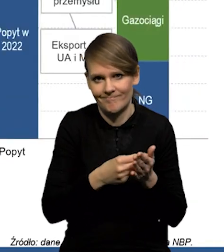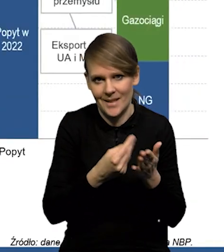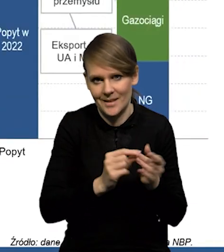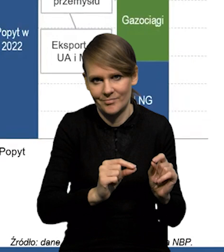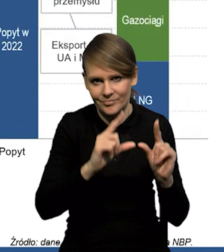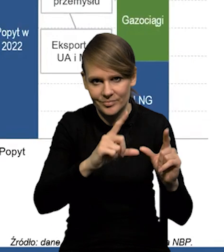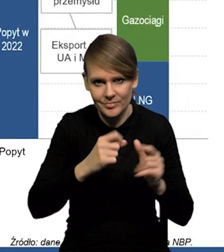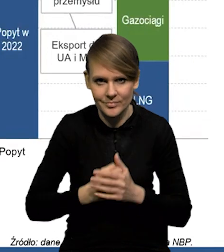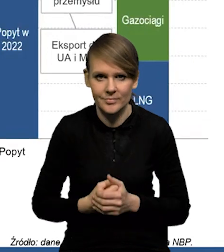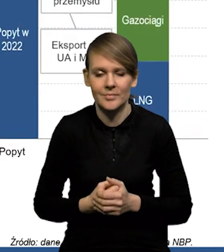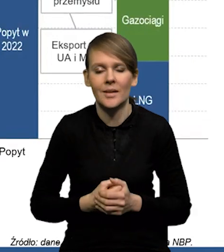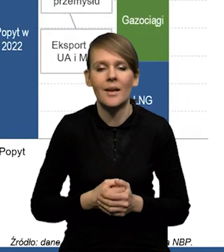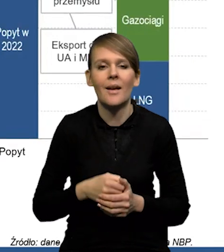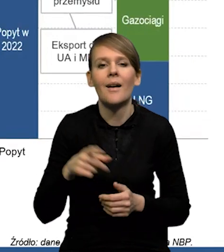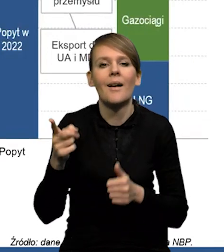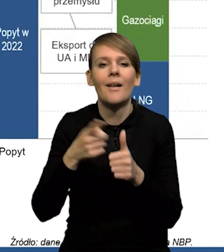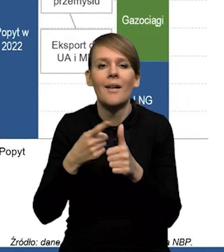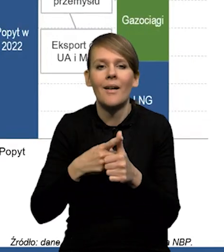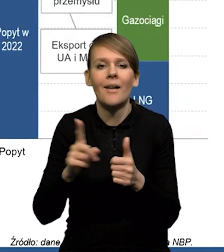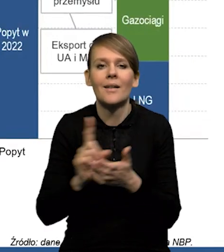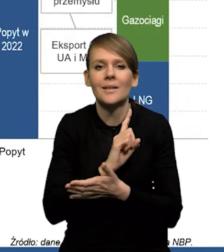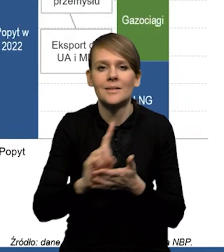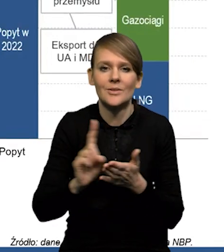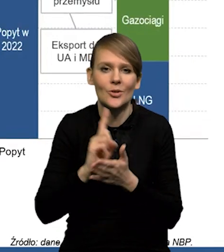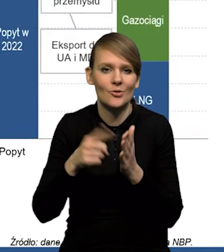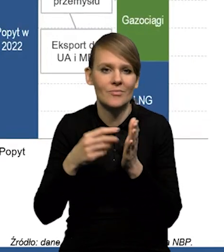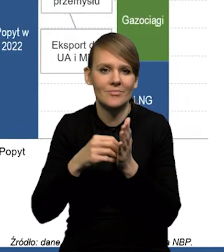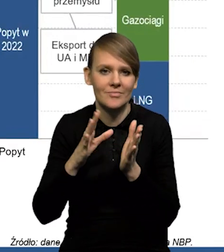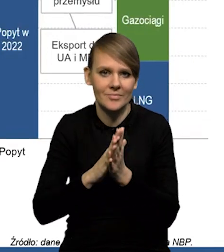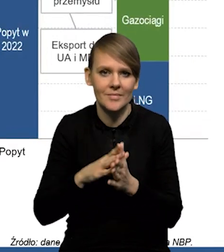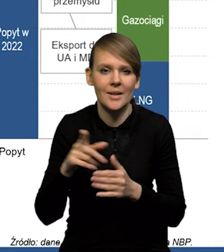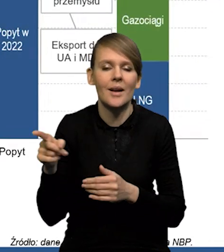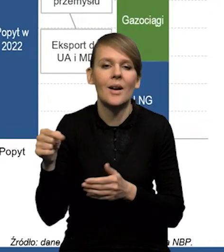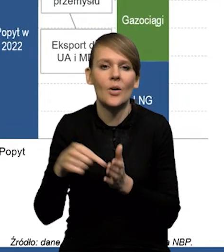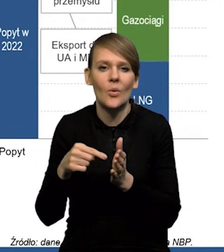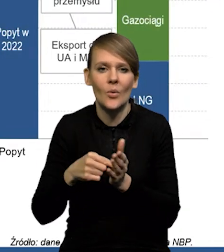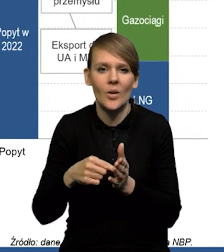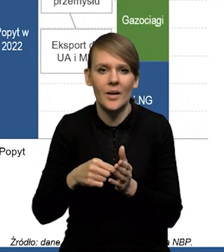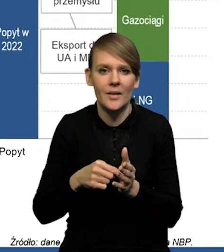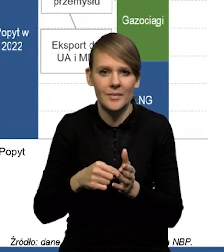No i teraz jeden z tych czynników ryzyka, które często się wskazuje dla wzrostu gospodarczego to jest bilans,